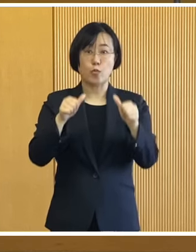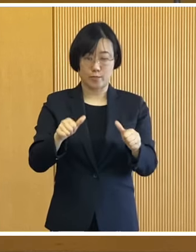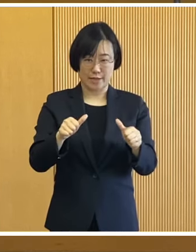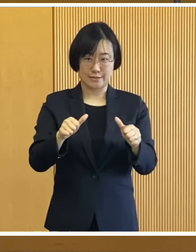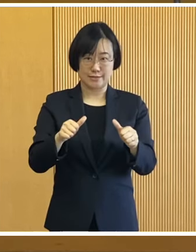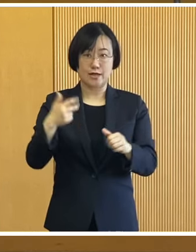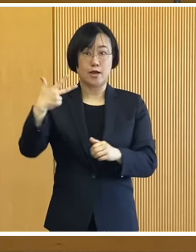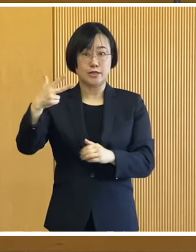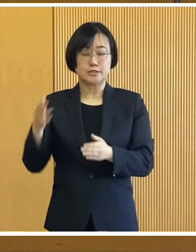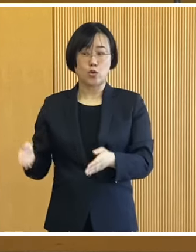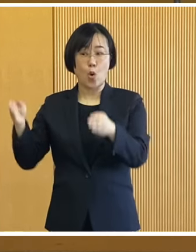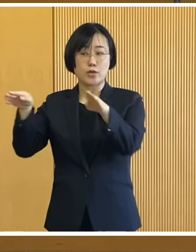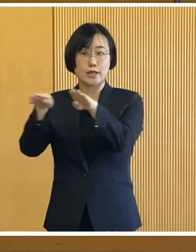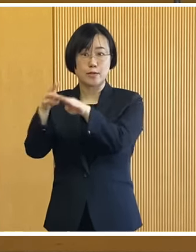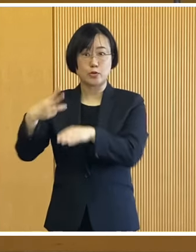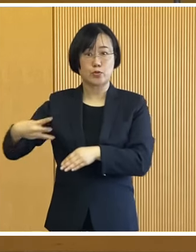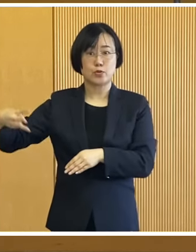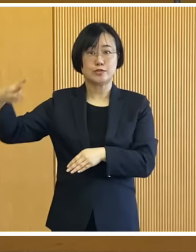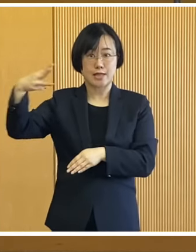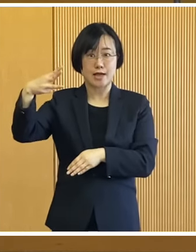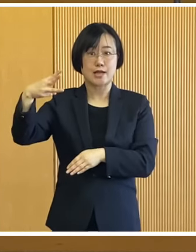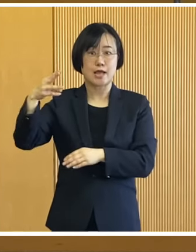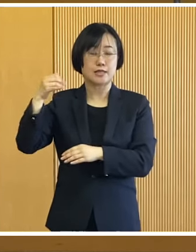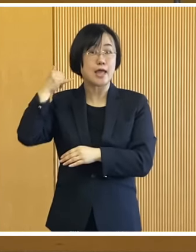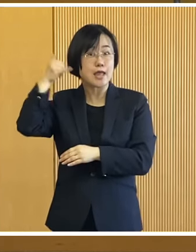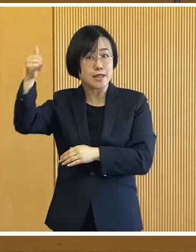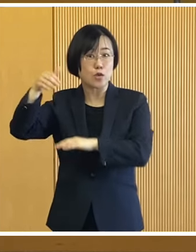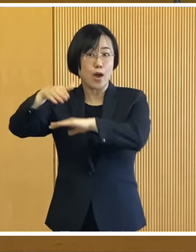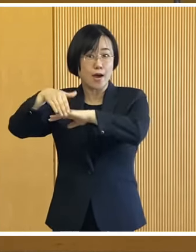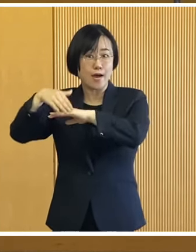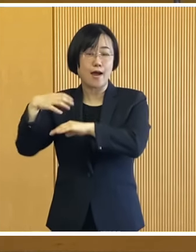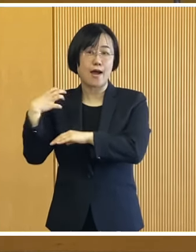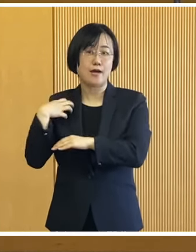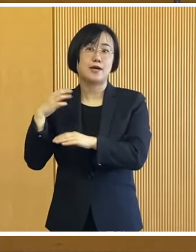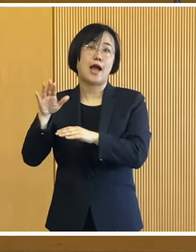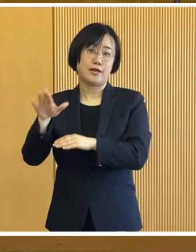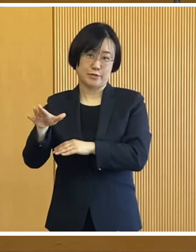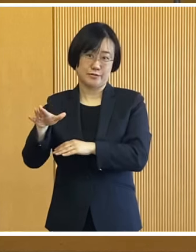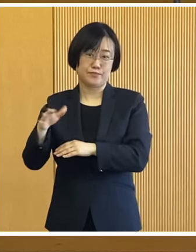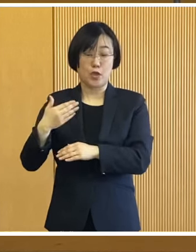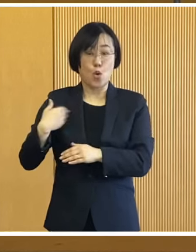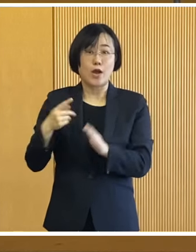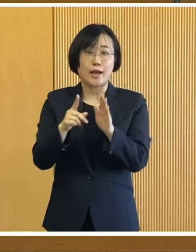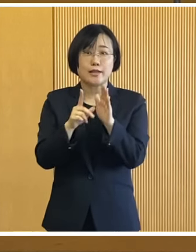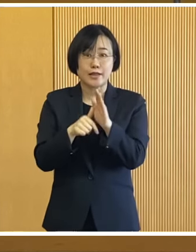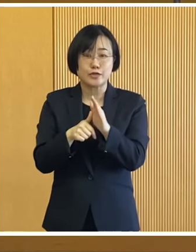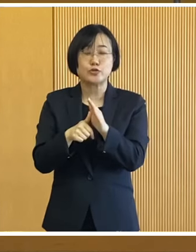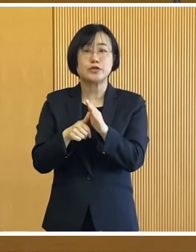市役所3階にコールセンターも 設置しておりますので ご不明な点などございましたら